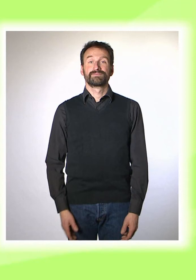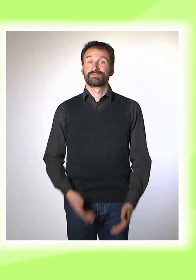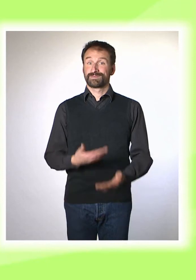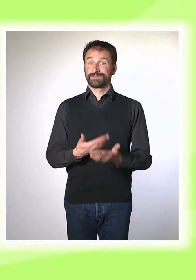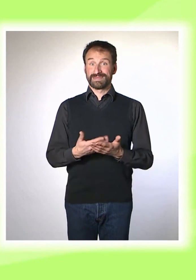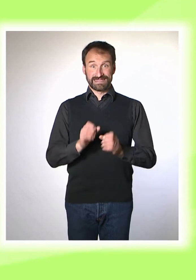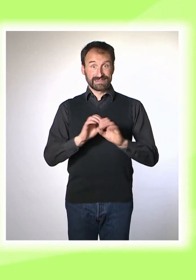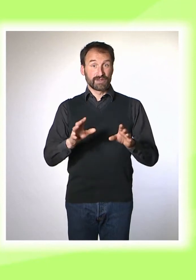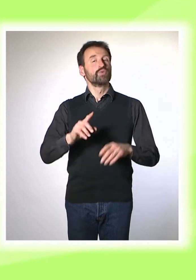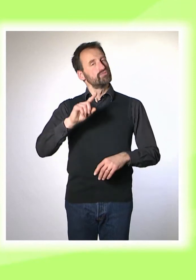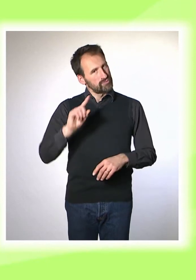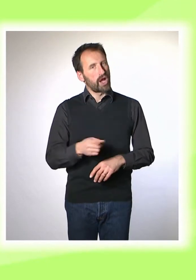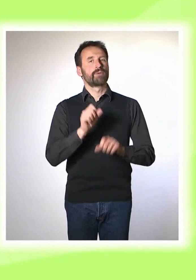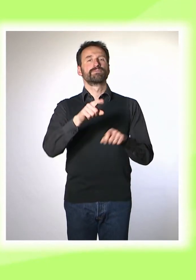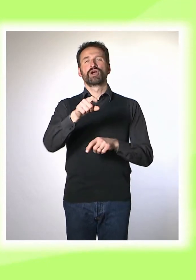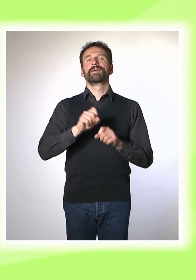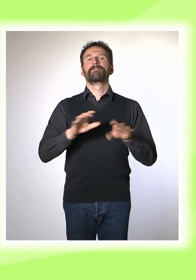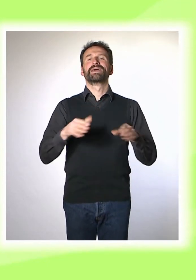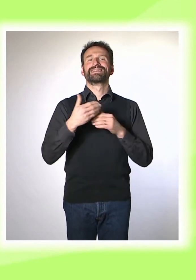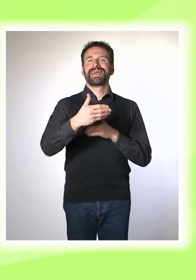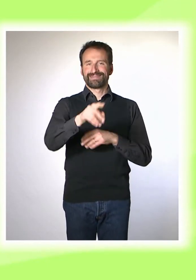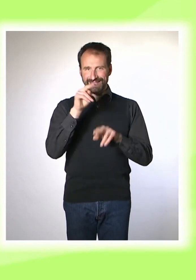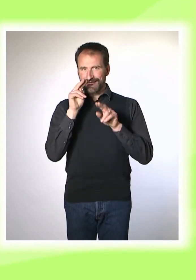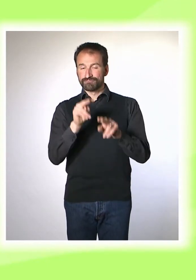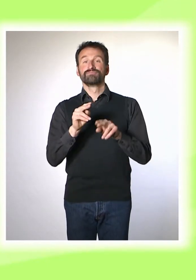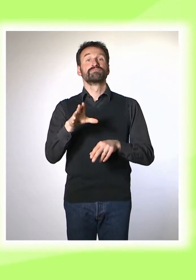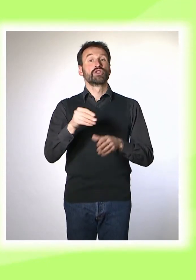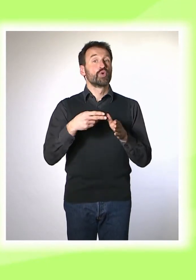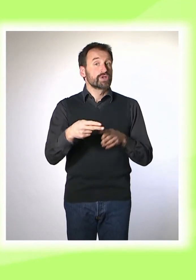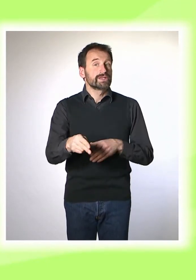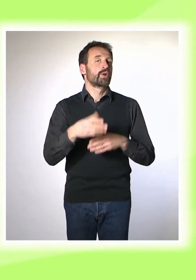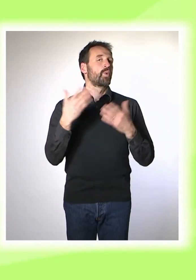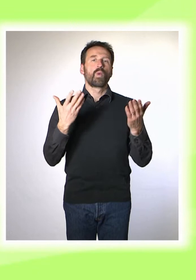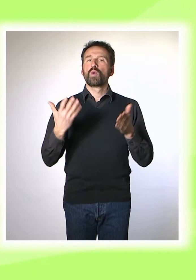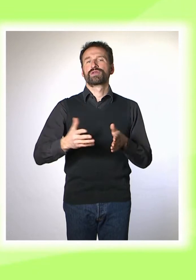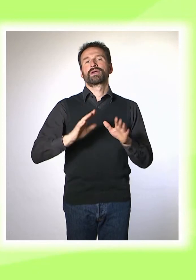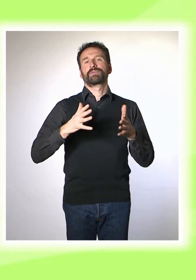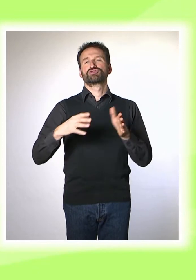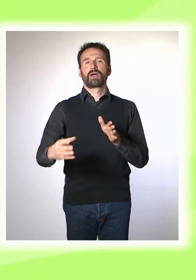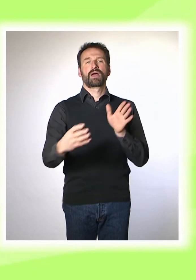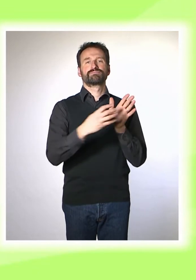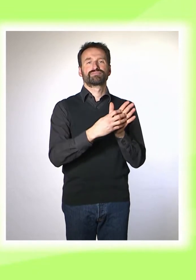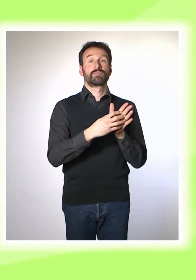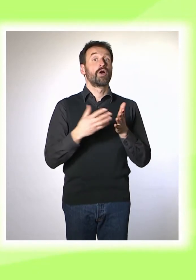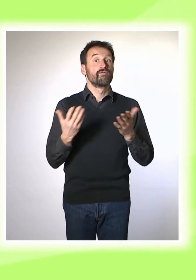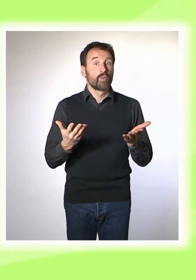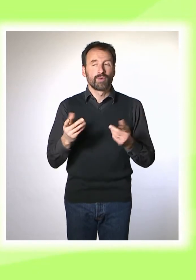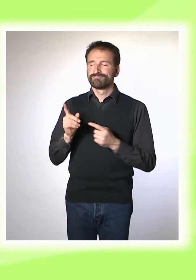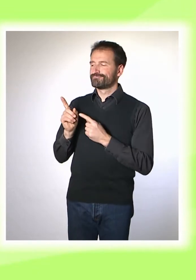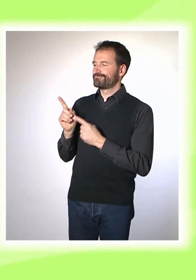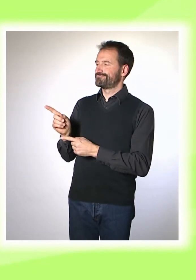* Diese Sendung steht in unserer Mediathek ... auch wahlweise mit Untertiteln oder mit Gebärden-Sprache zur Verfügung.* * Alles unter abm-medien.de.*